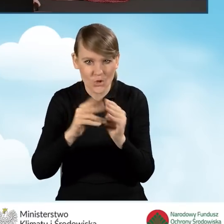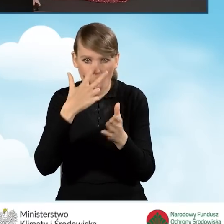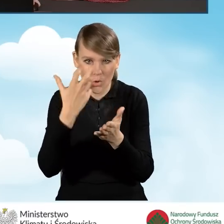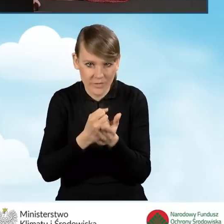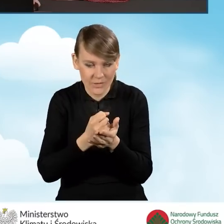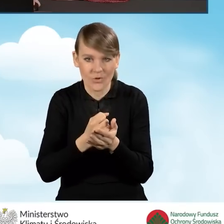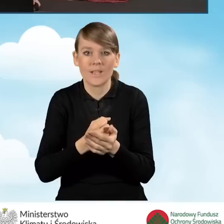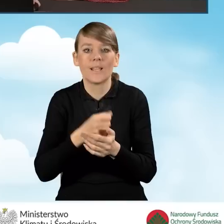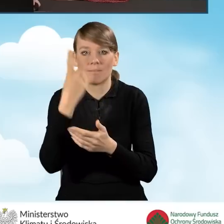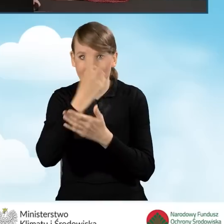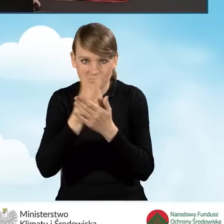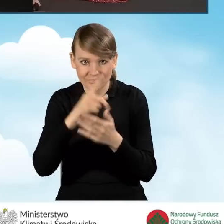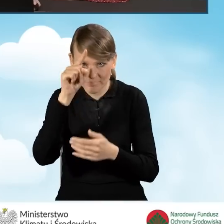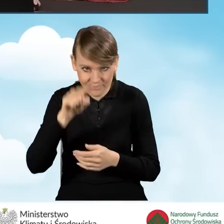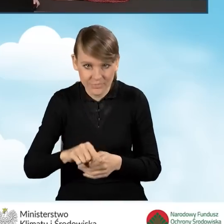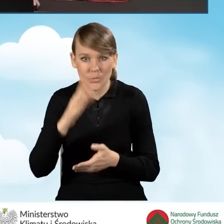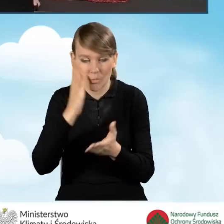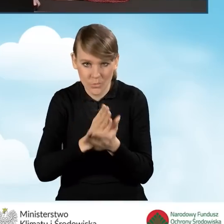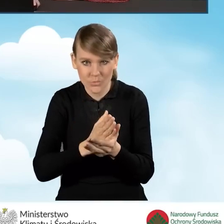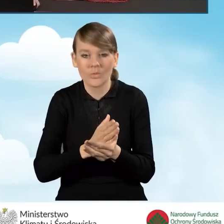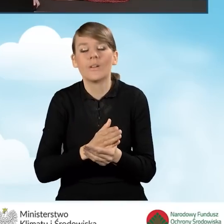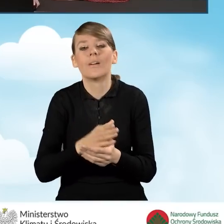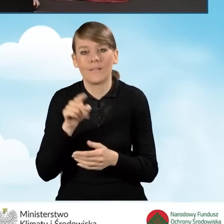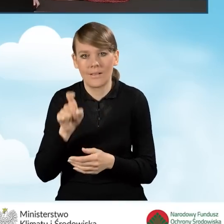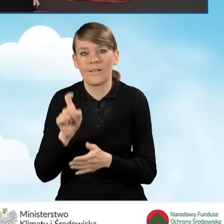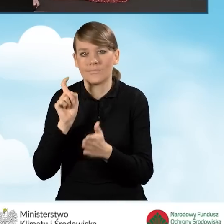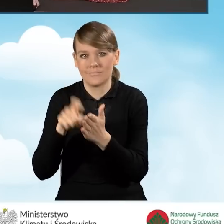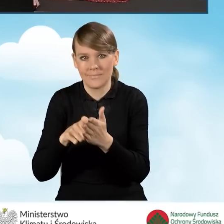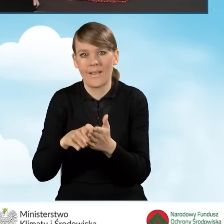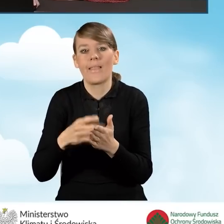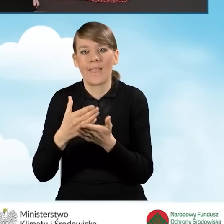Po zapoznaniu się z nimi powinien kliknąć przycisk dalej.